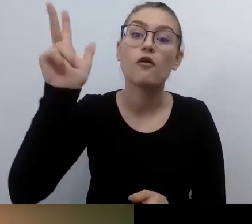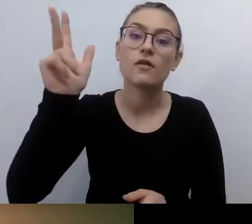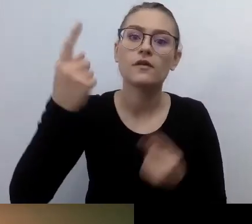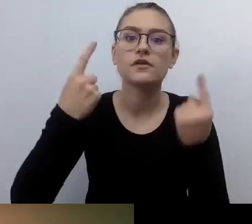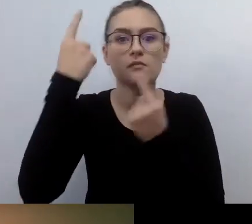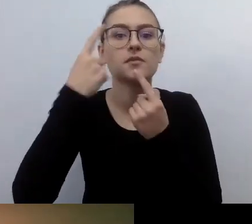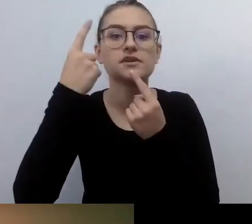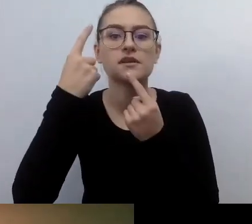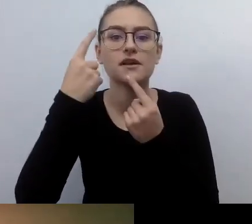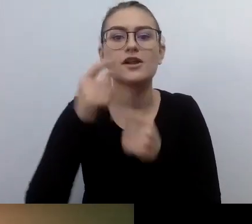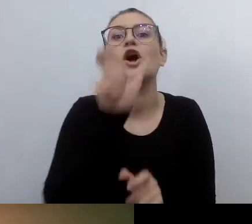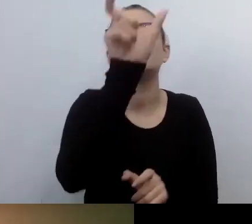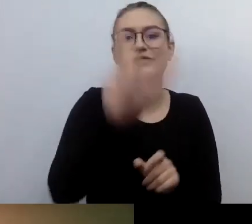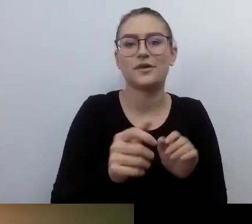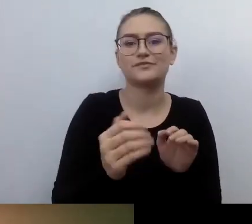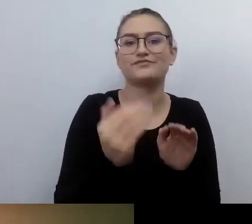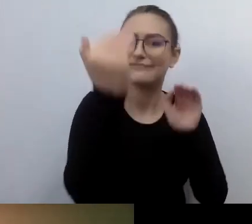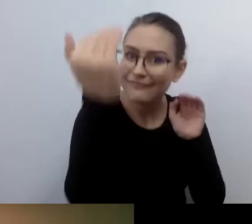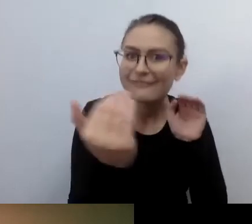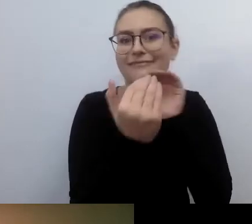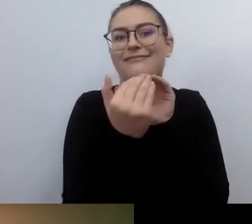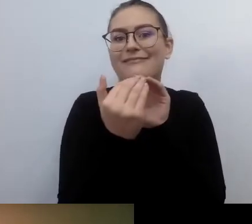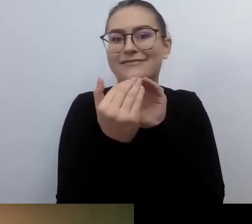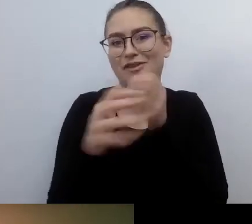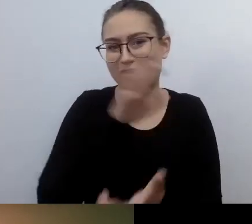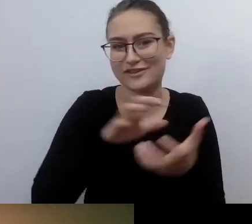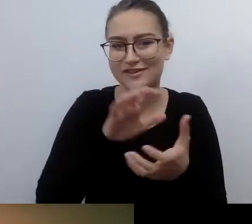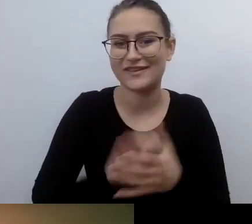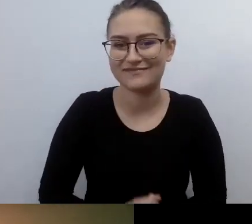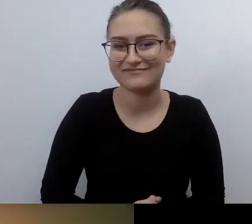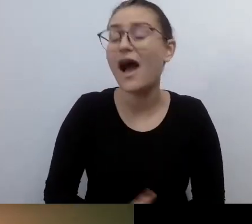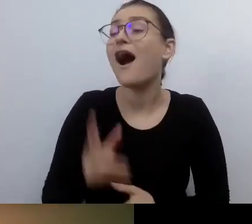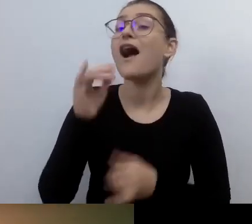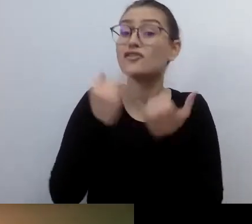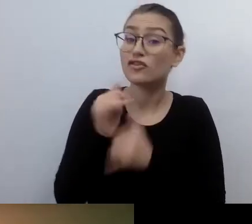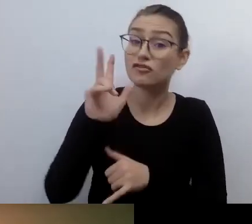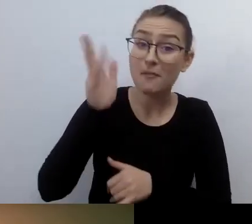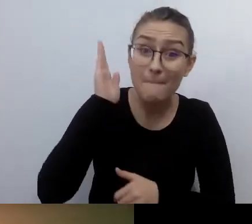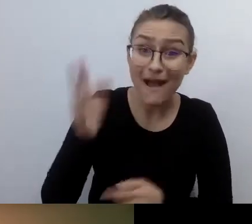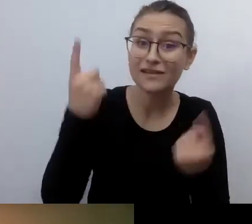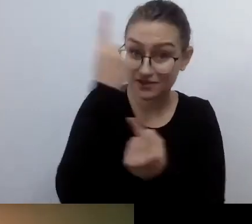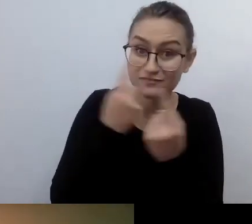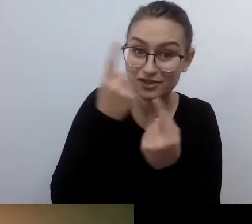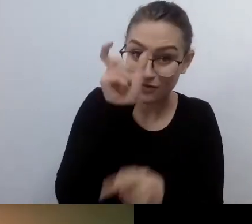A nawet jeśli będzie, to będzie myślenie jednostkowe. Nie będzie miało charakteru systemowego.